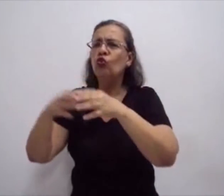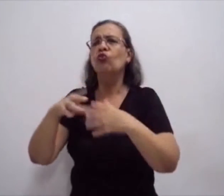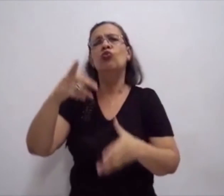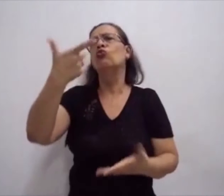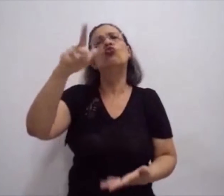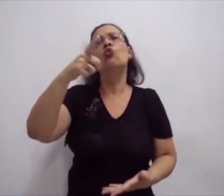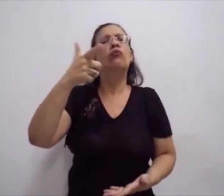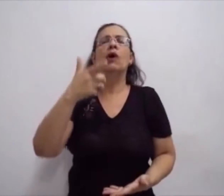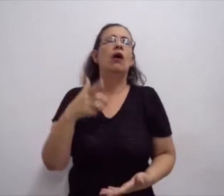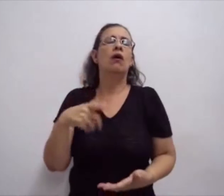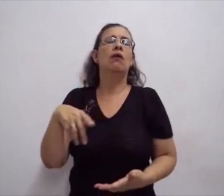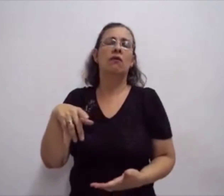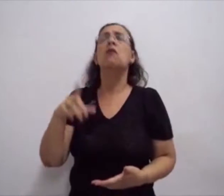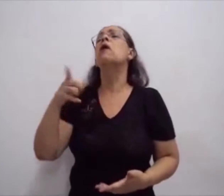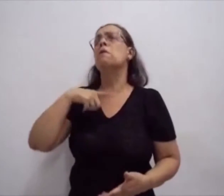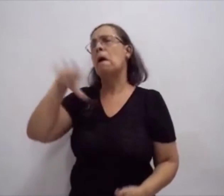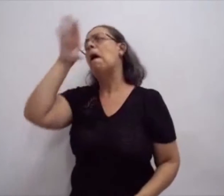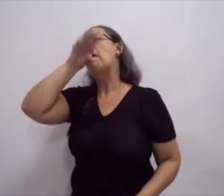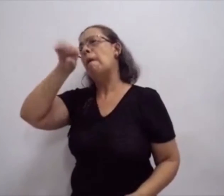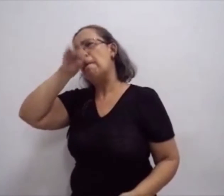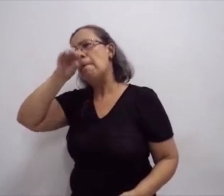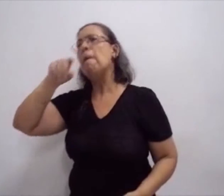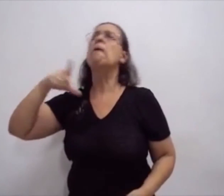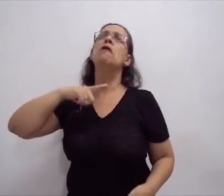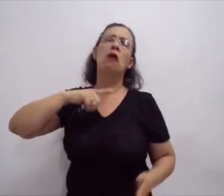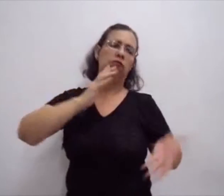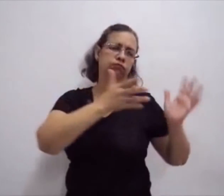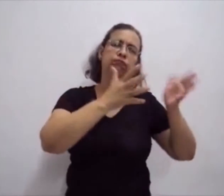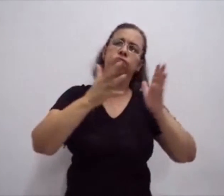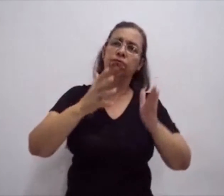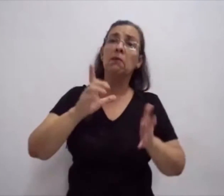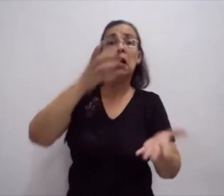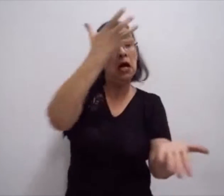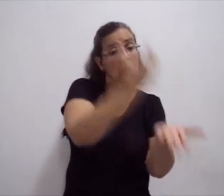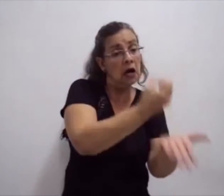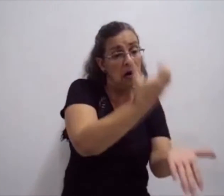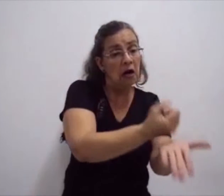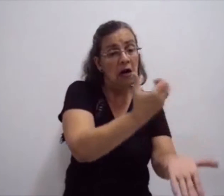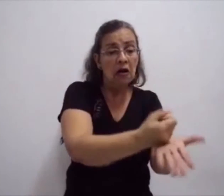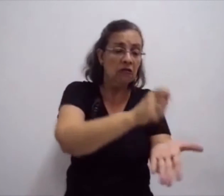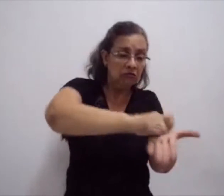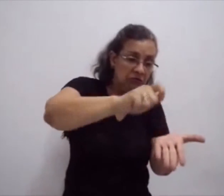que não tem uma escrita própria, que não necessita ser registrada.